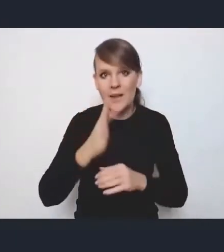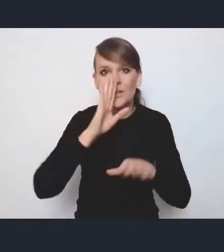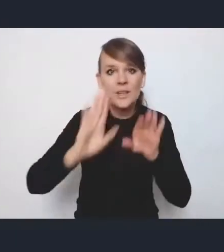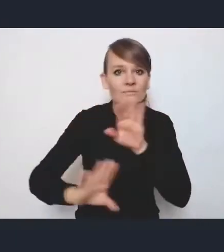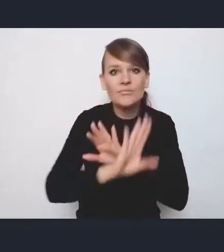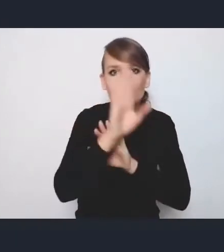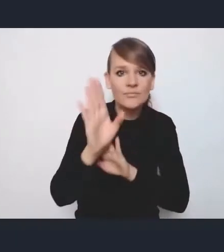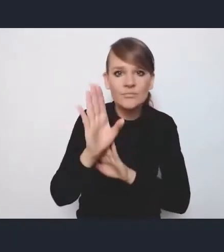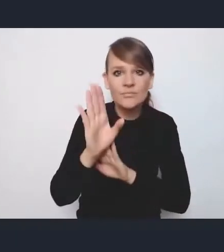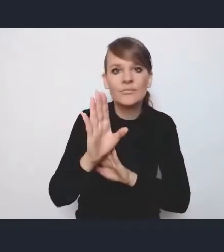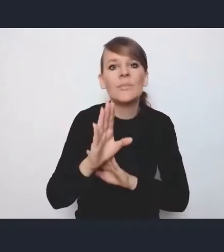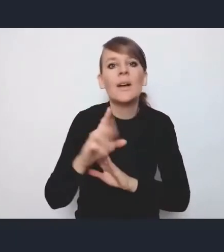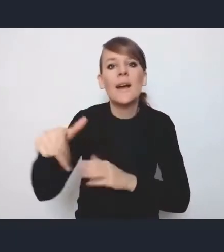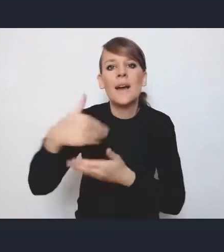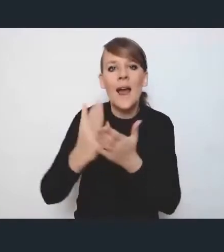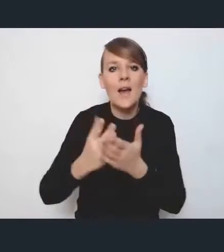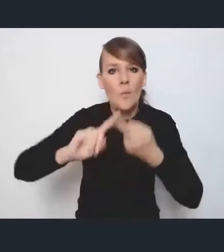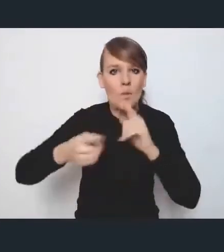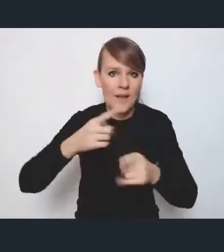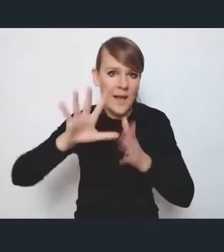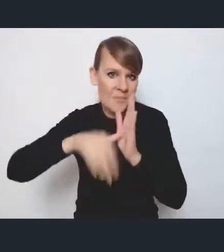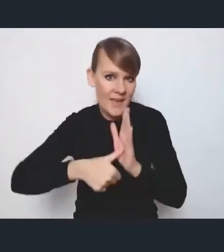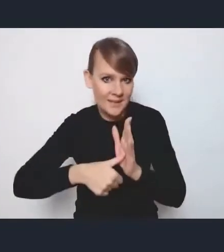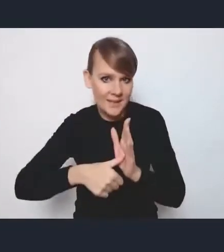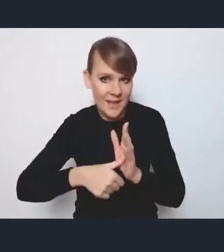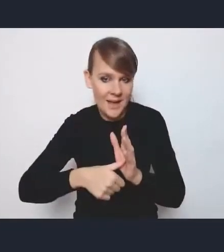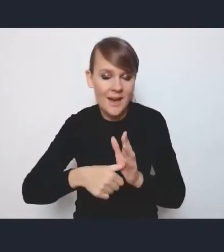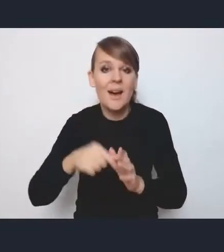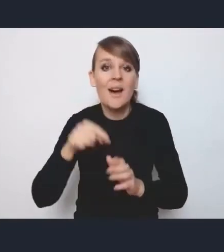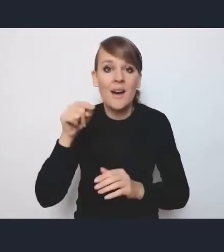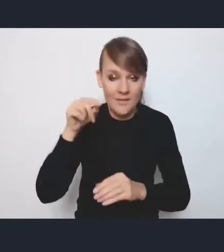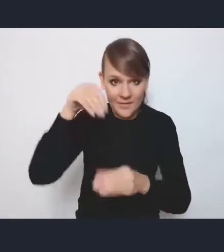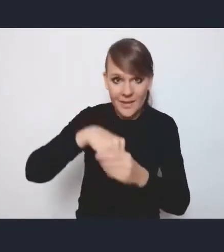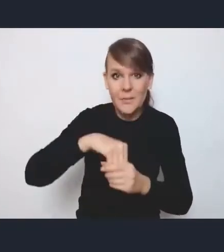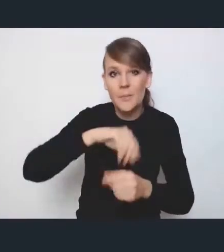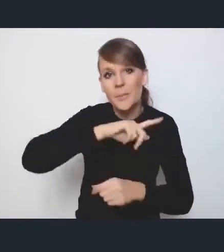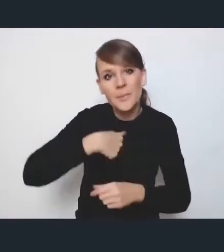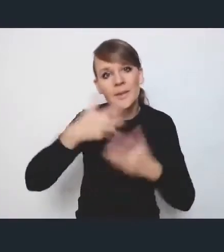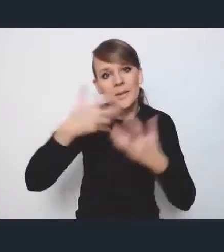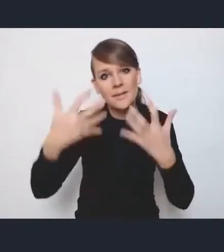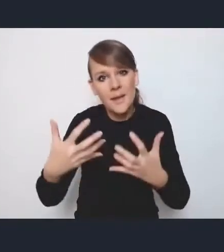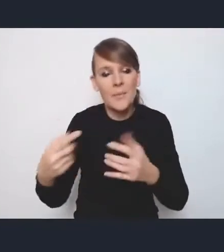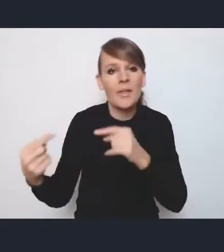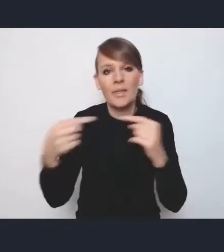Krajową Politykę Miejską i tak naprawdę spotkanie, w którym chcemy przedyskutować stanowisko miast